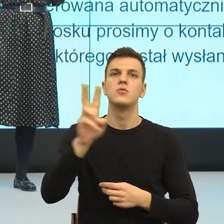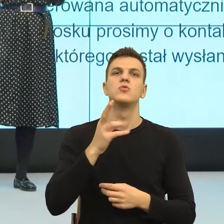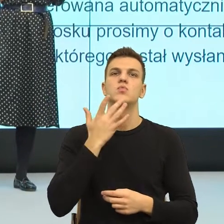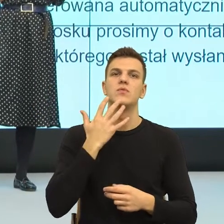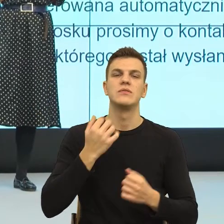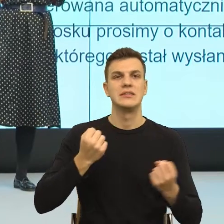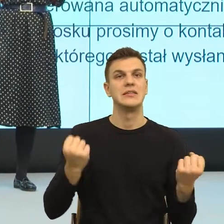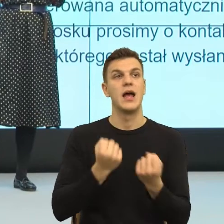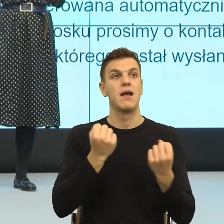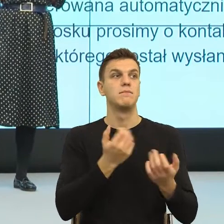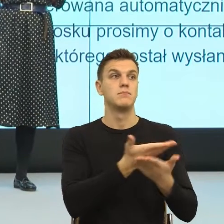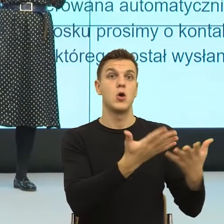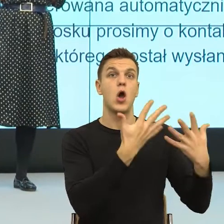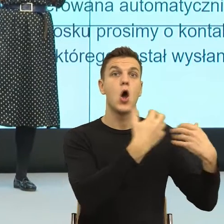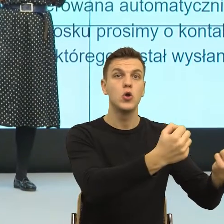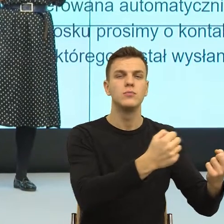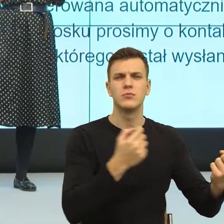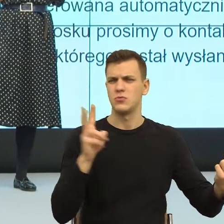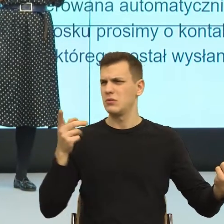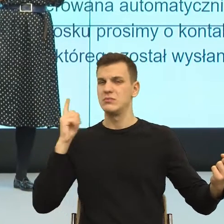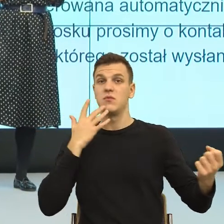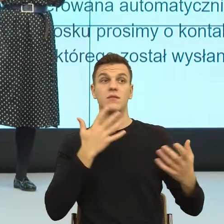odbiorców jako partnerów i to jest bardzo piękny postulat.